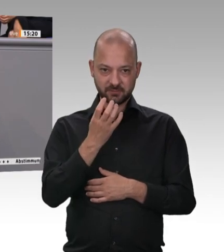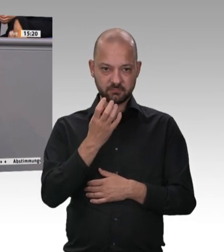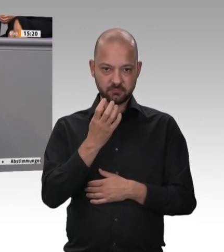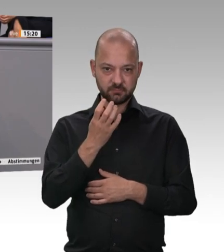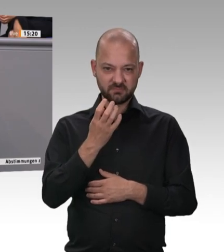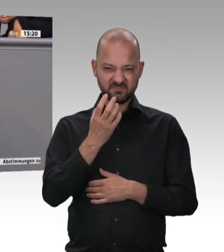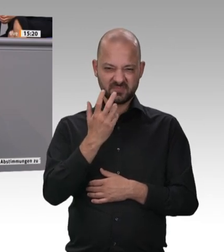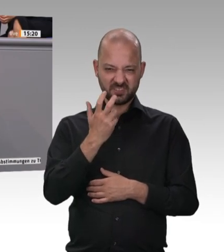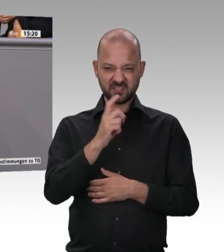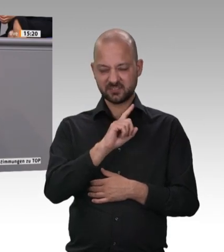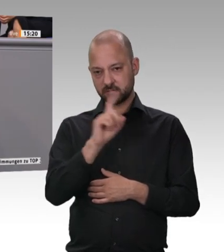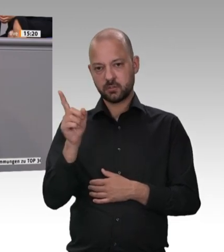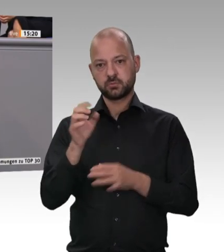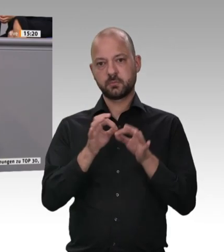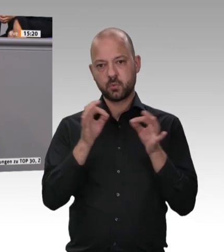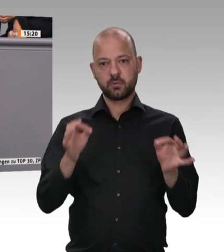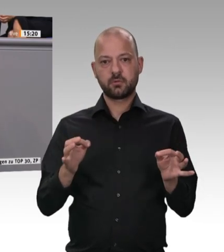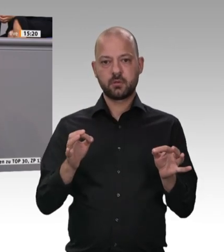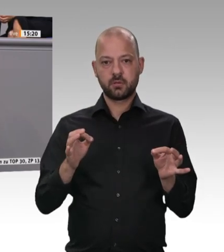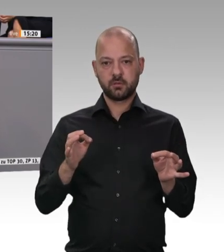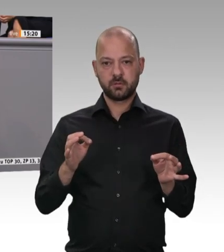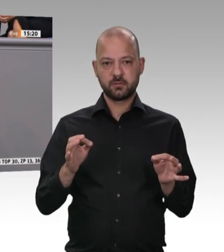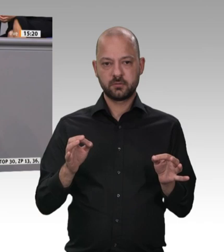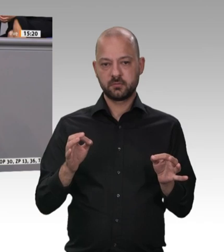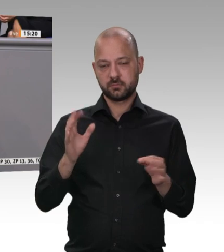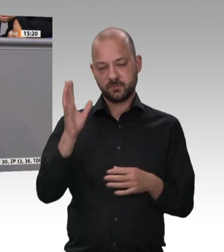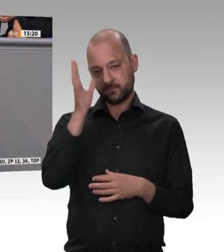Das was wir hier vielleicht wissen weil wir schon zweimal eingegriffen haben